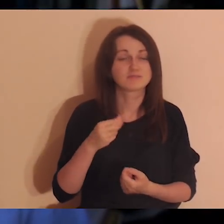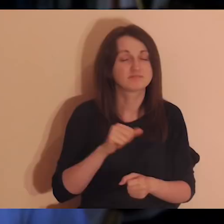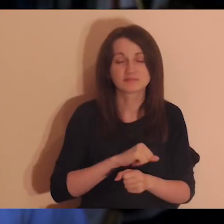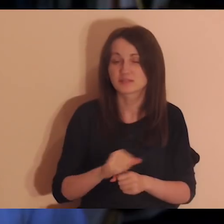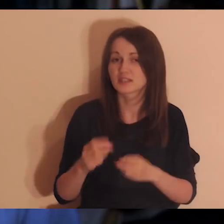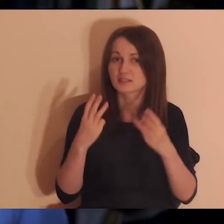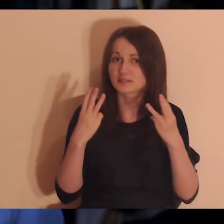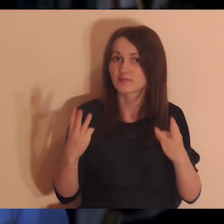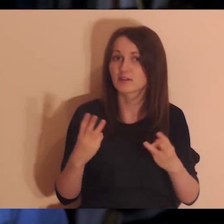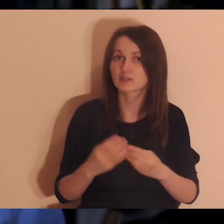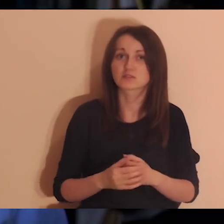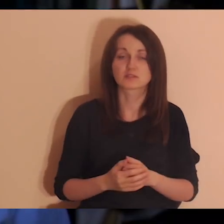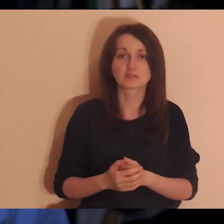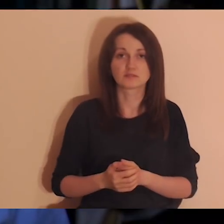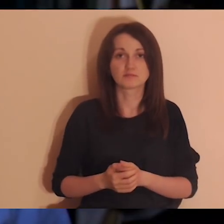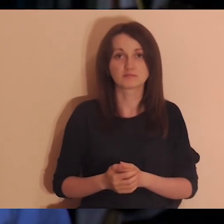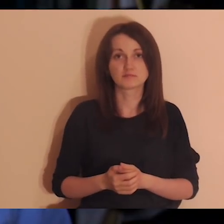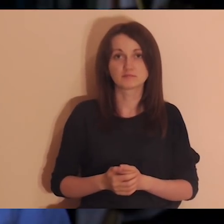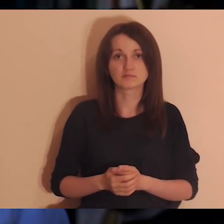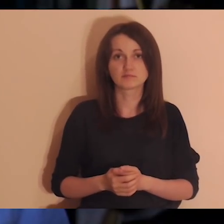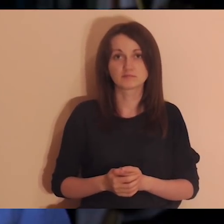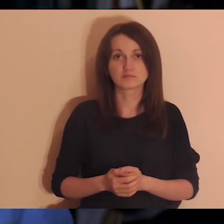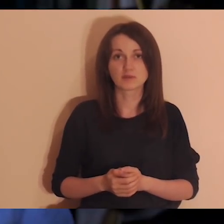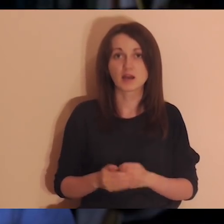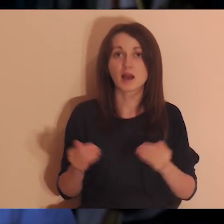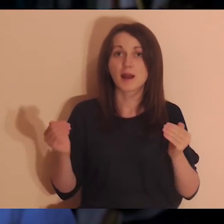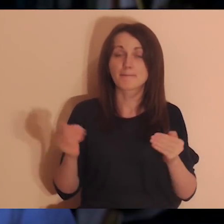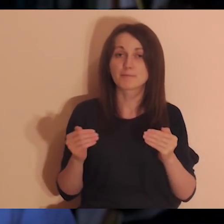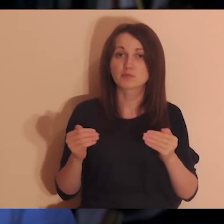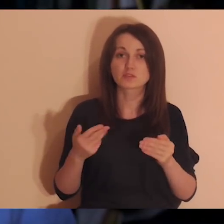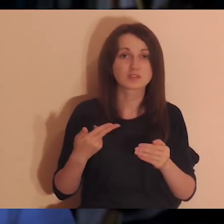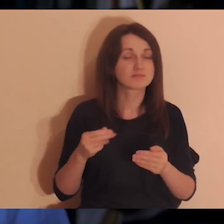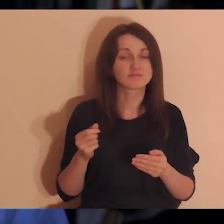bo jeśli jest tak, że są (albo były) jakieś osoby,